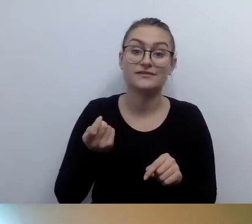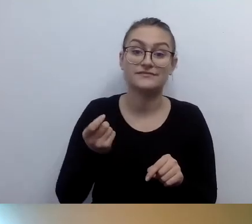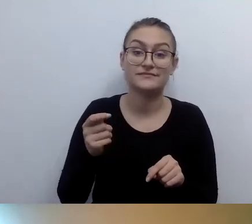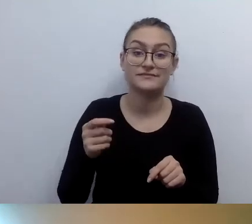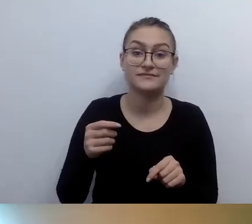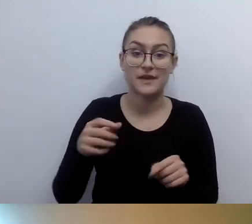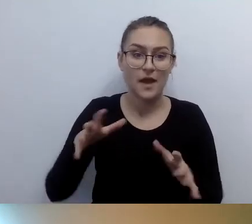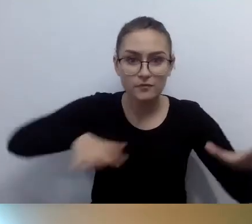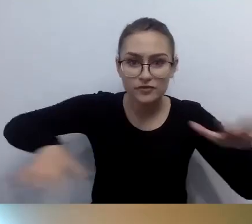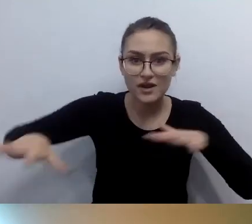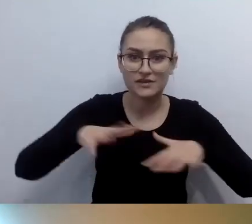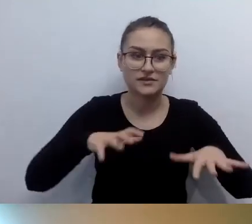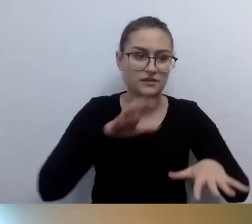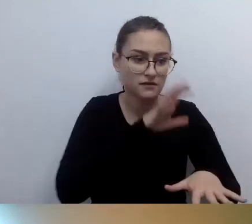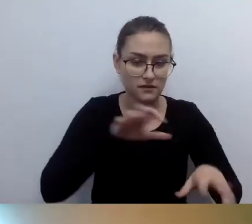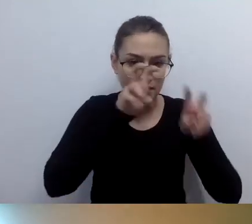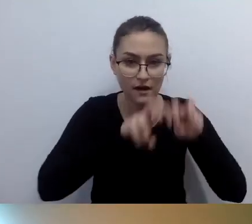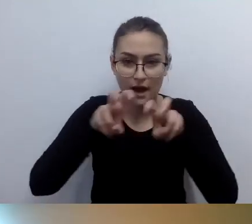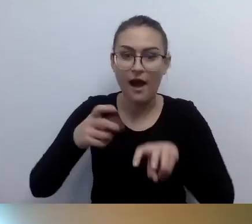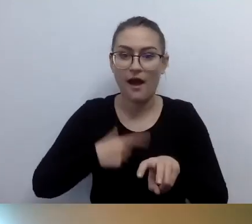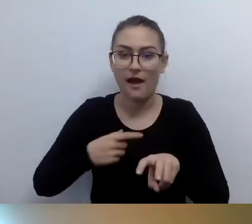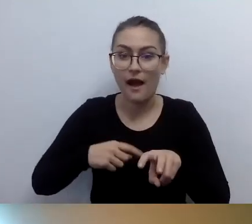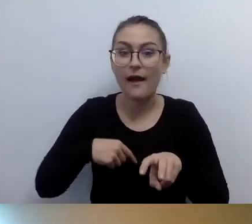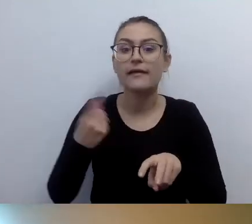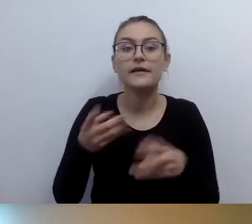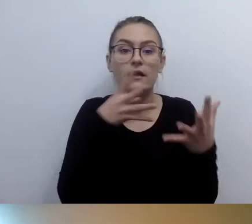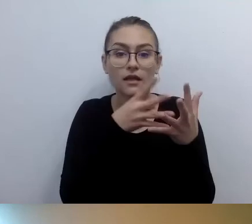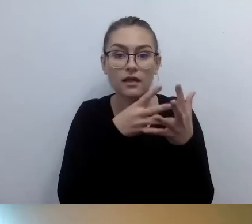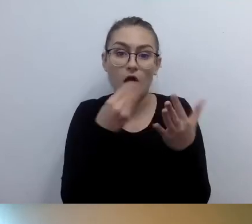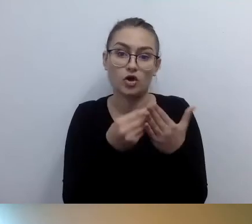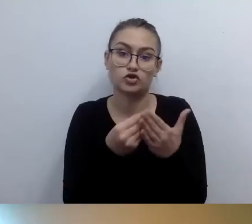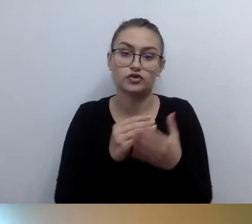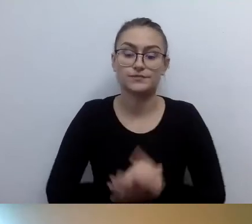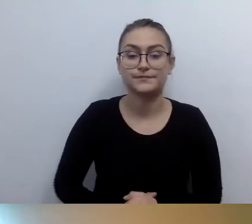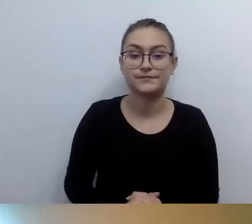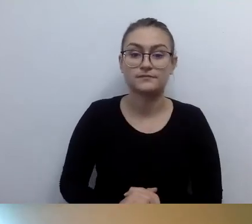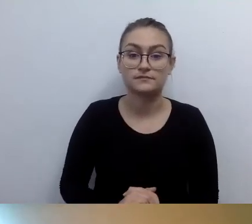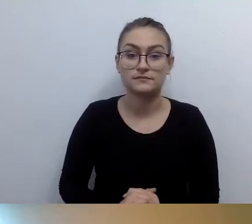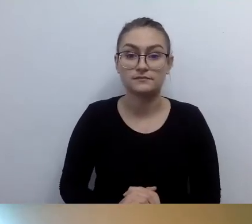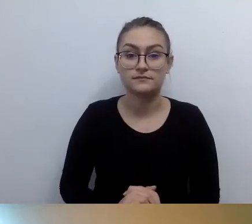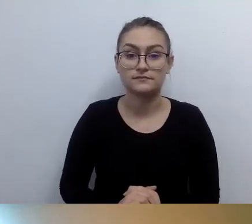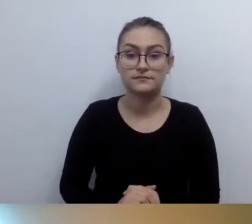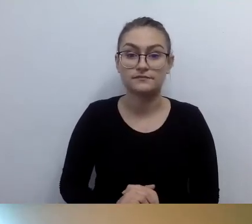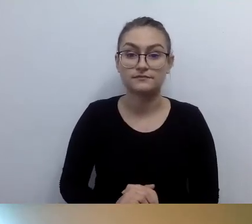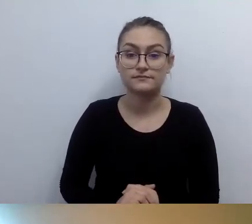Druga ważna rzecz. Mówimy o tym otwarcie. Zdarzają się praktyki nieuczciwe.